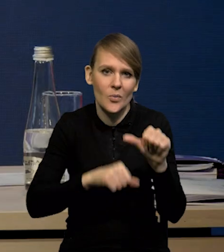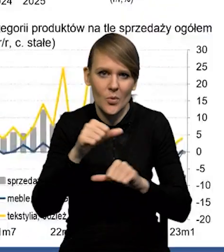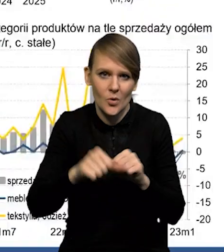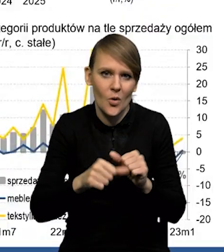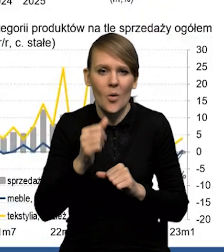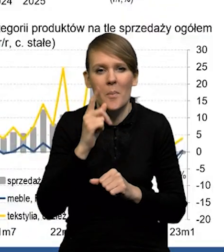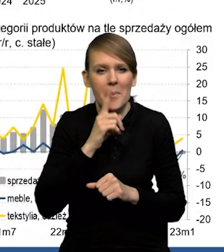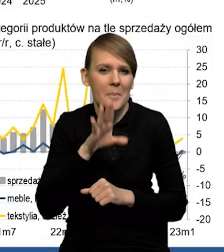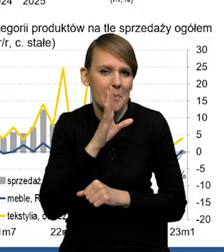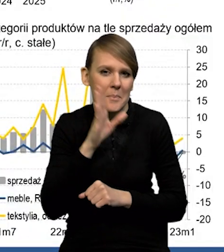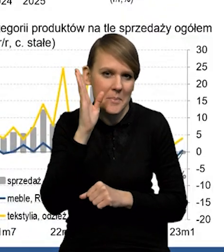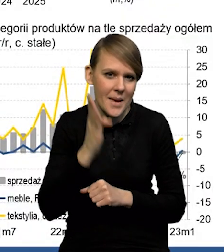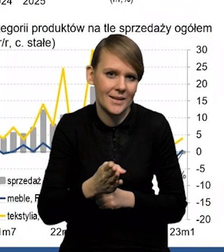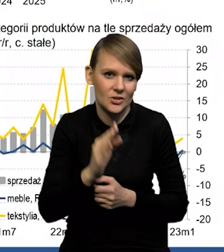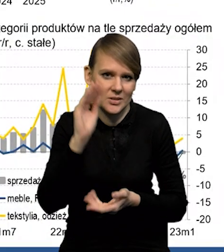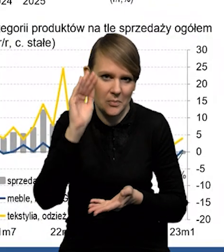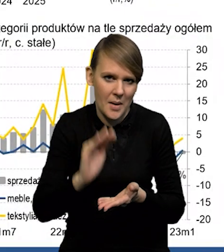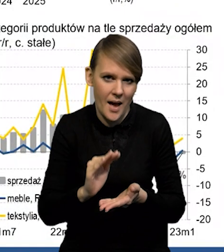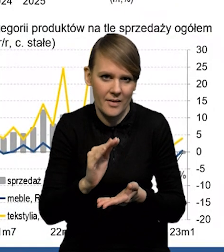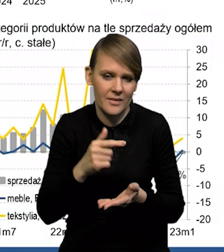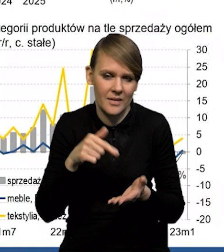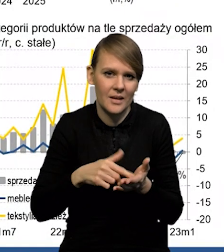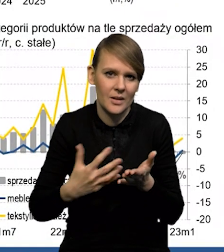w tym roku będziemy mieli prawdopodobnie spadek dochodu,